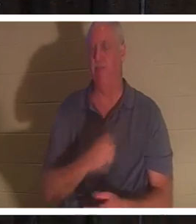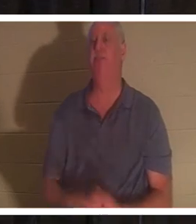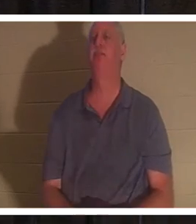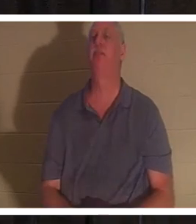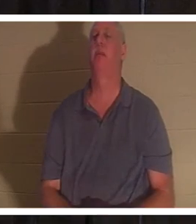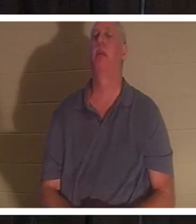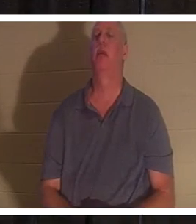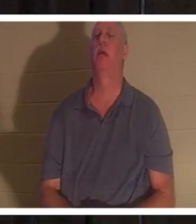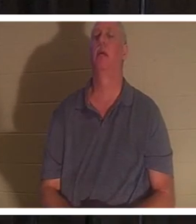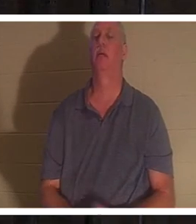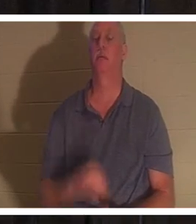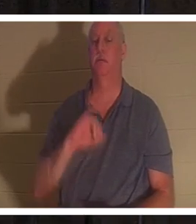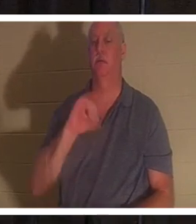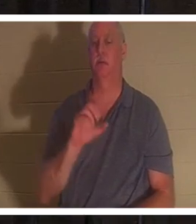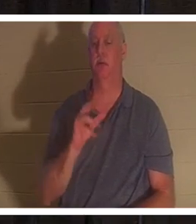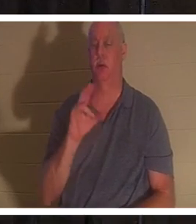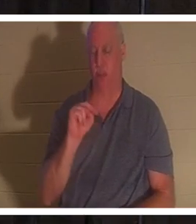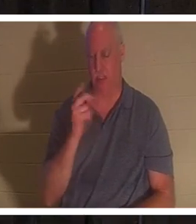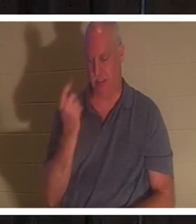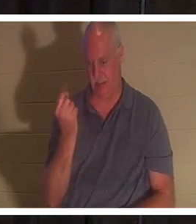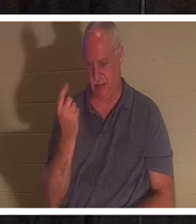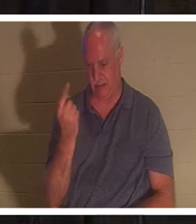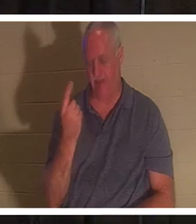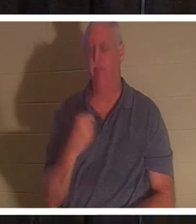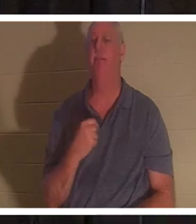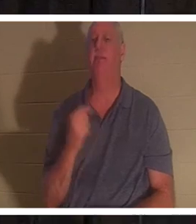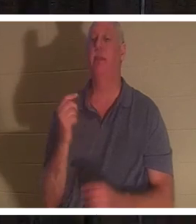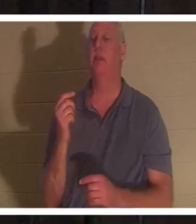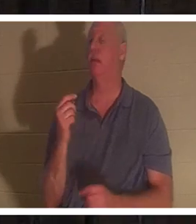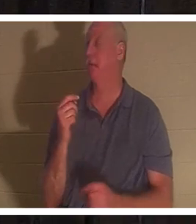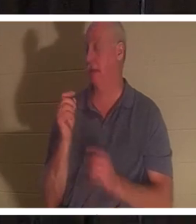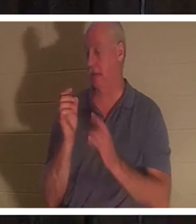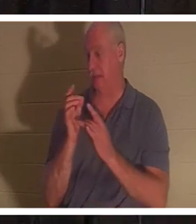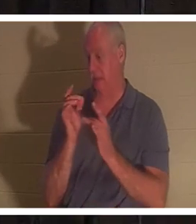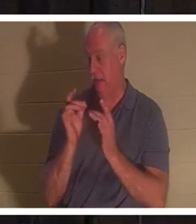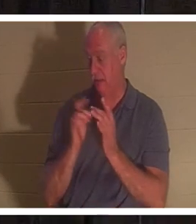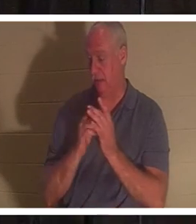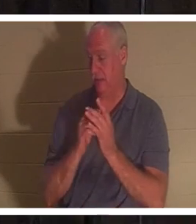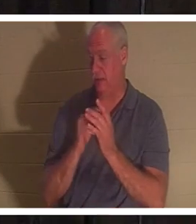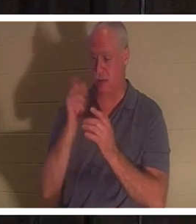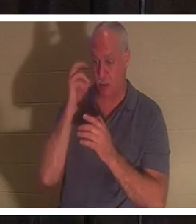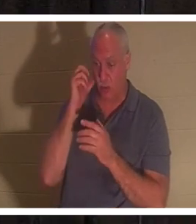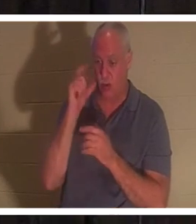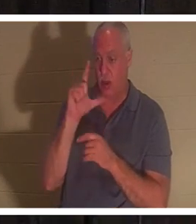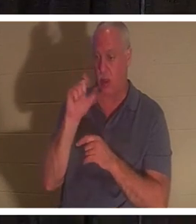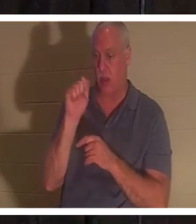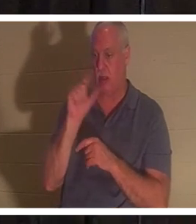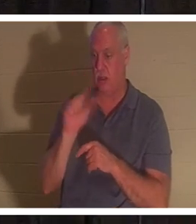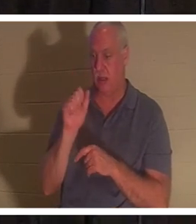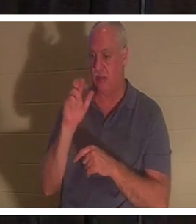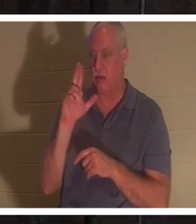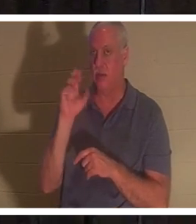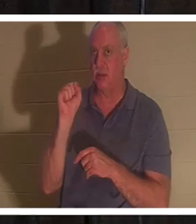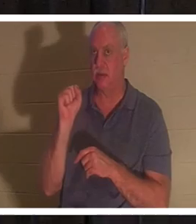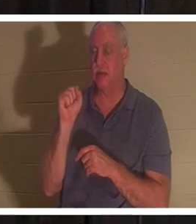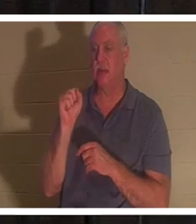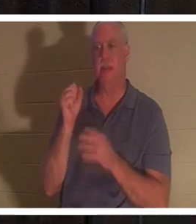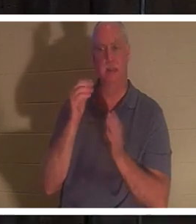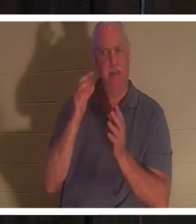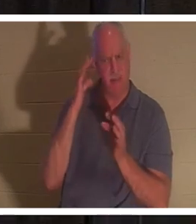, Johannes 11. Jesus, als ihm gesagt wurde, dass Lazarus krank sei, wartete er absichtlich damit 'Die? Er